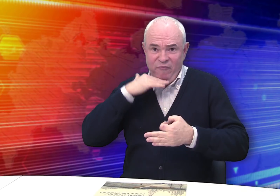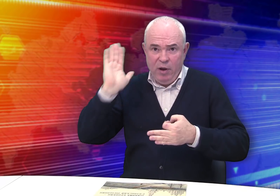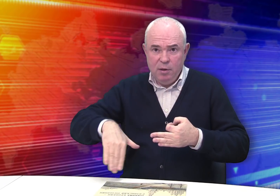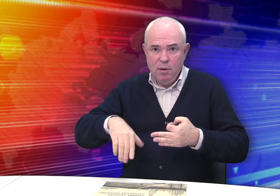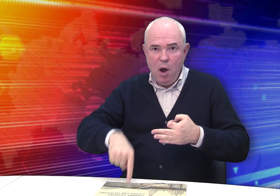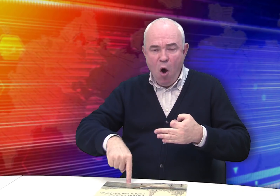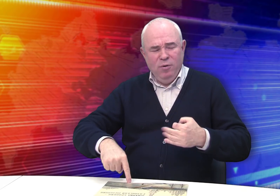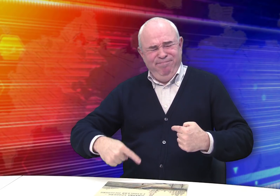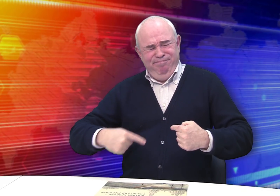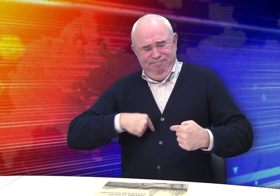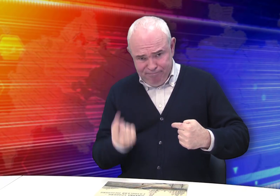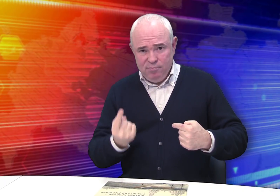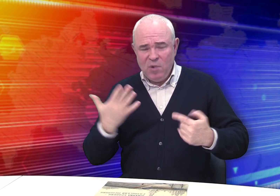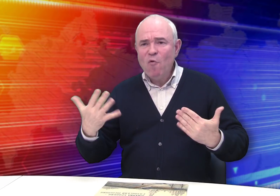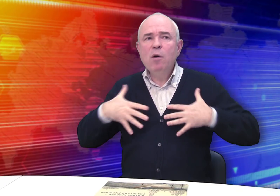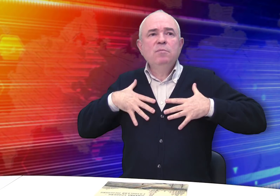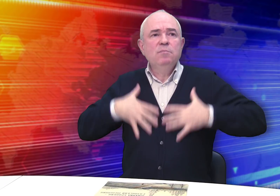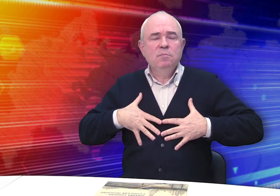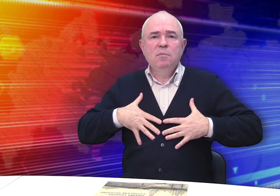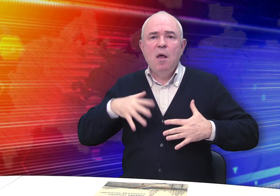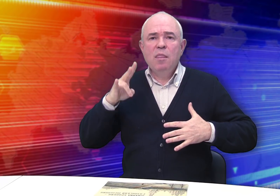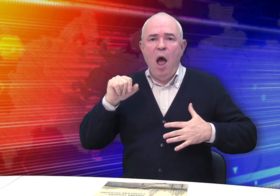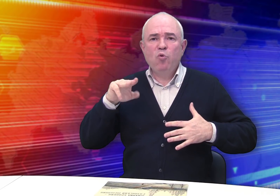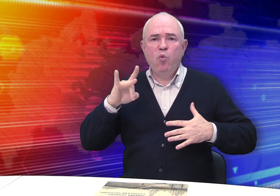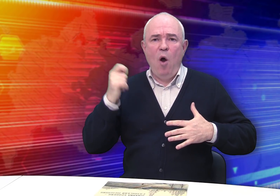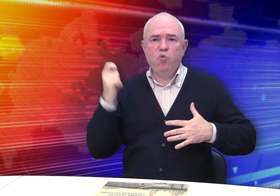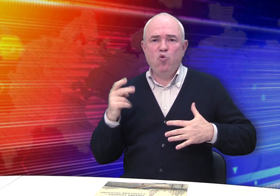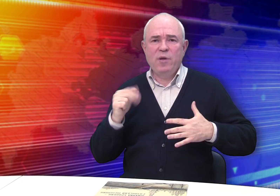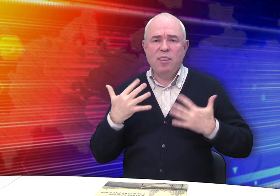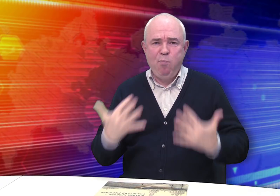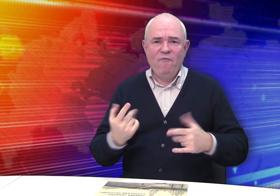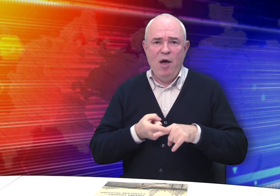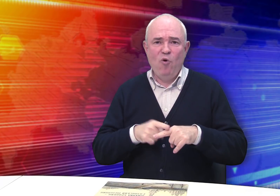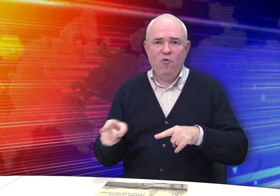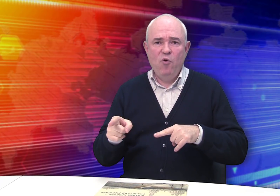сделай чертеж и все, но того требовала натура художника!